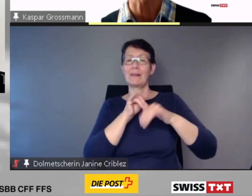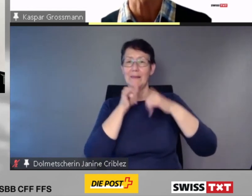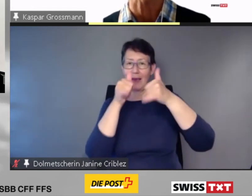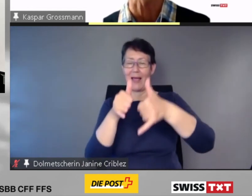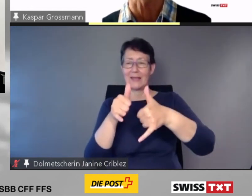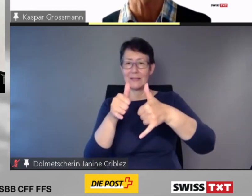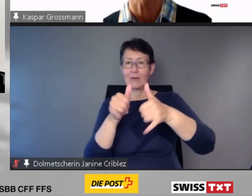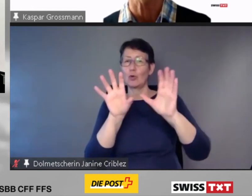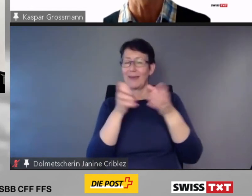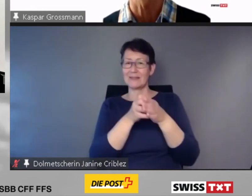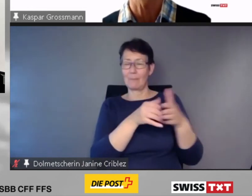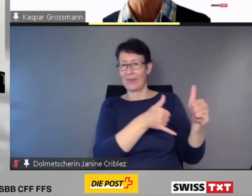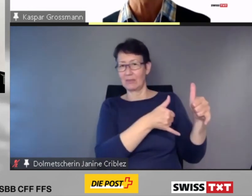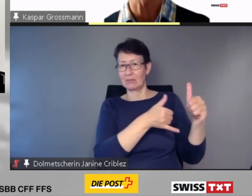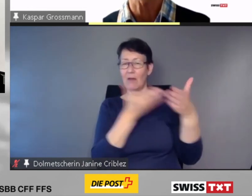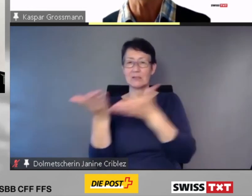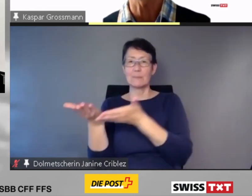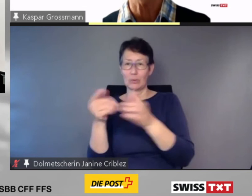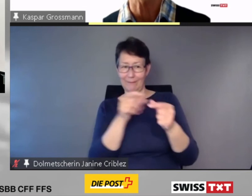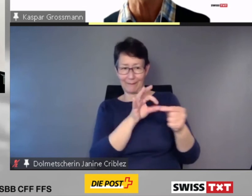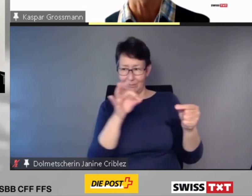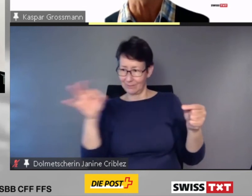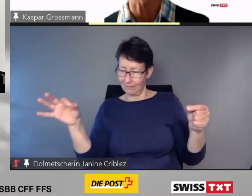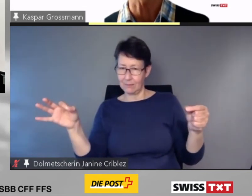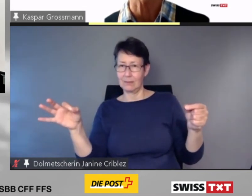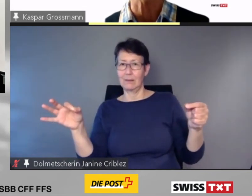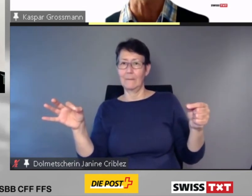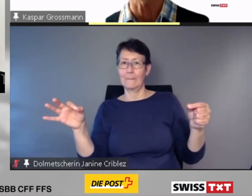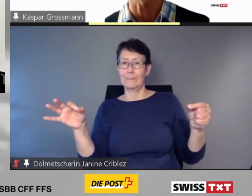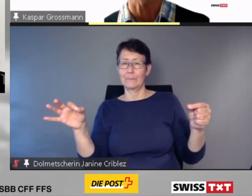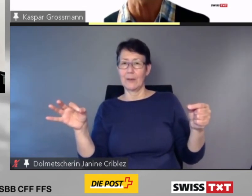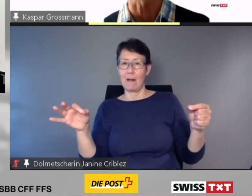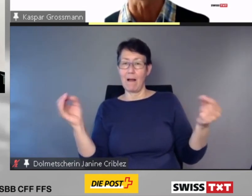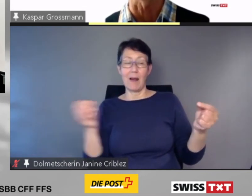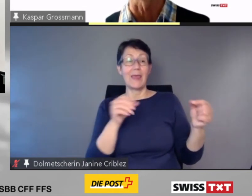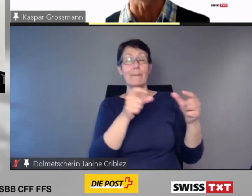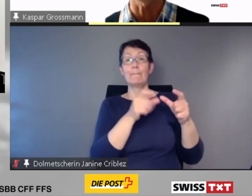stellt sie allen beteiligten Transportunternehmungen zur Verfügung